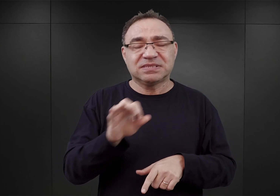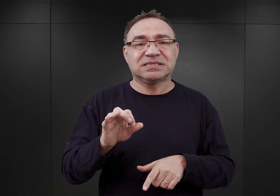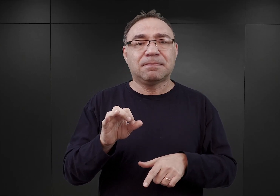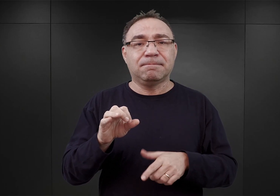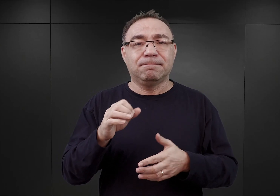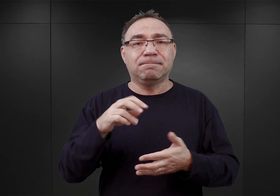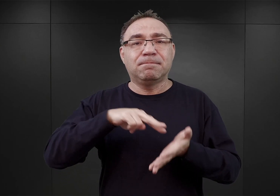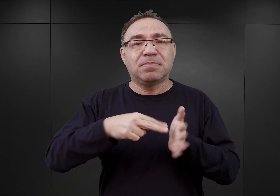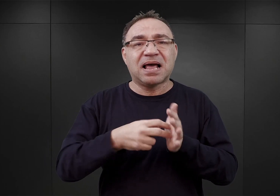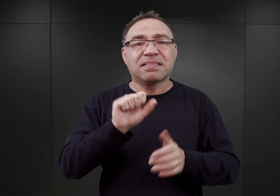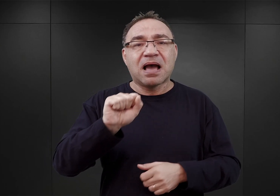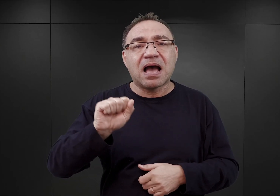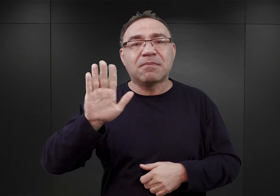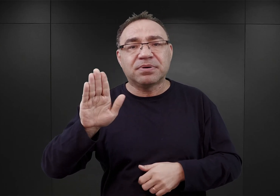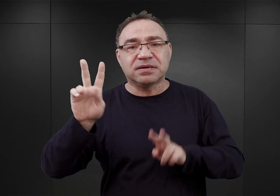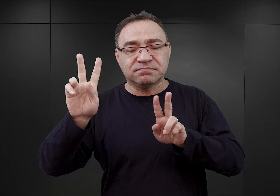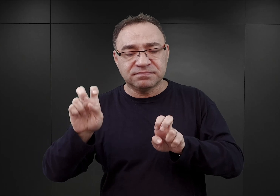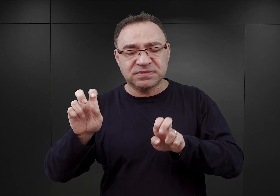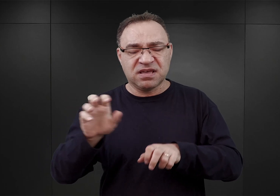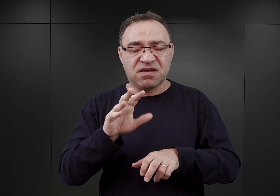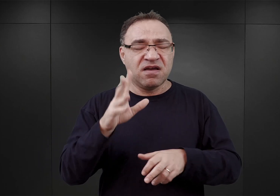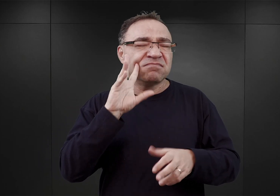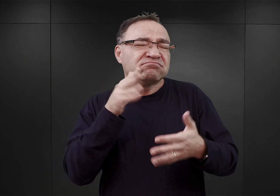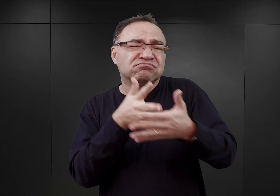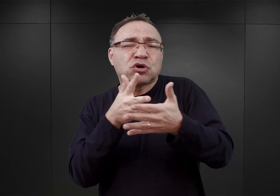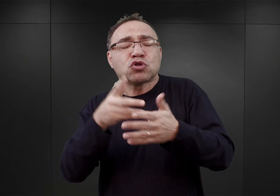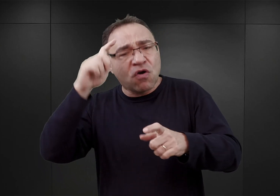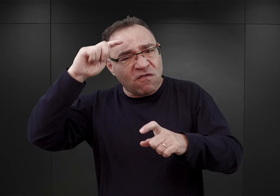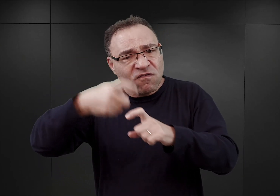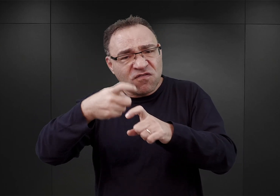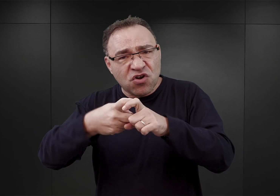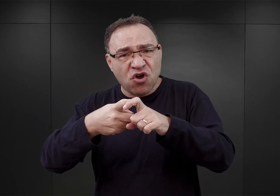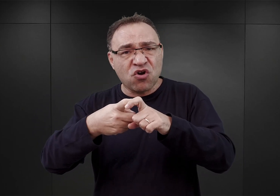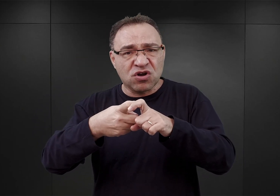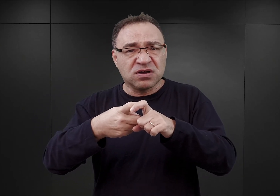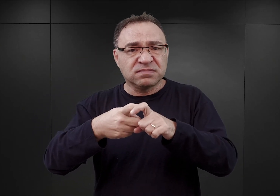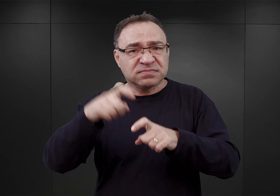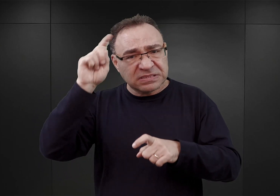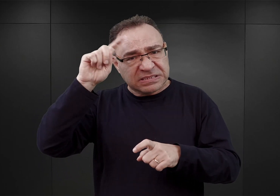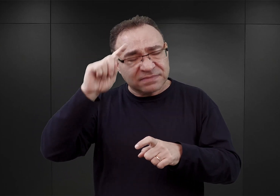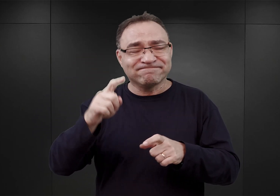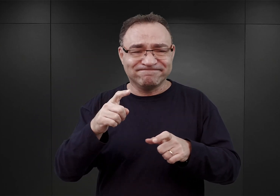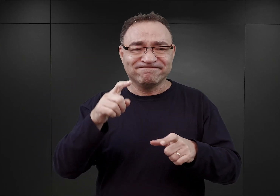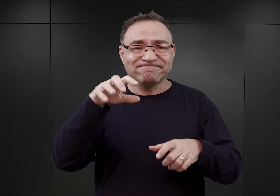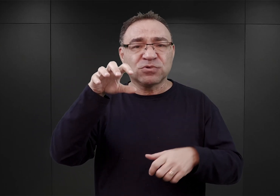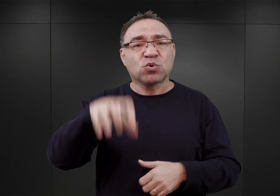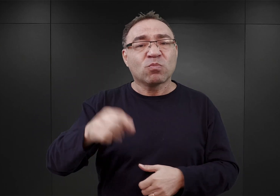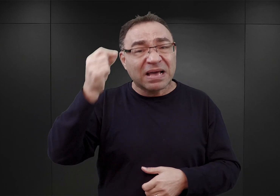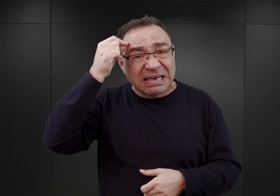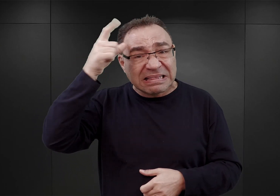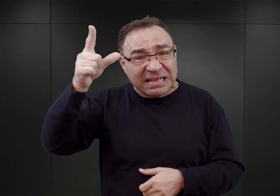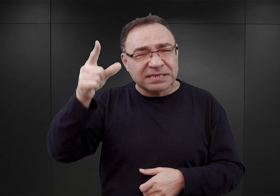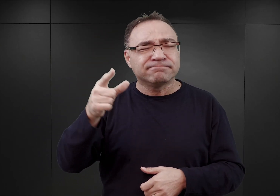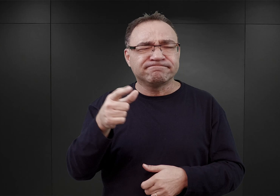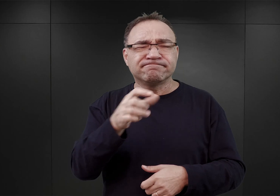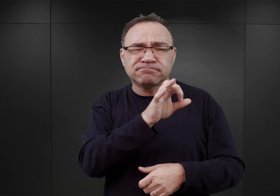czyli aresztowania wszelkich potencjalnych wrogów Rzeszy, przede wszystkim polskich inteligentów. Himmler stwierdził wówczas, że